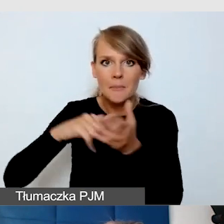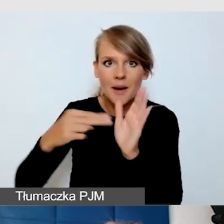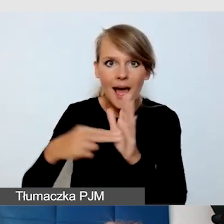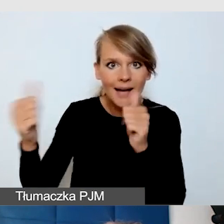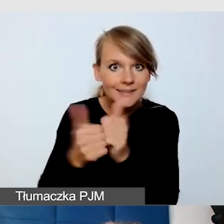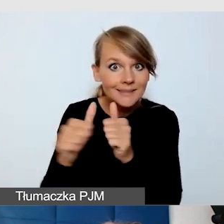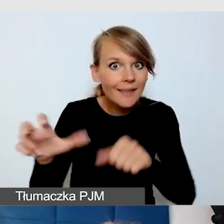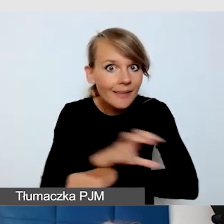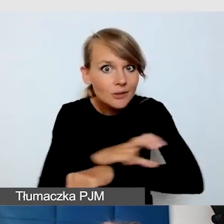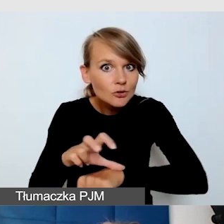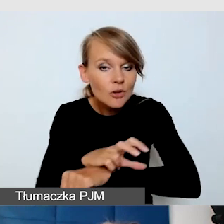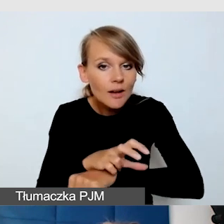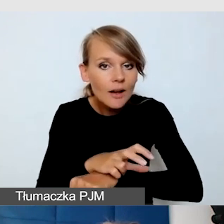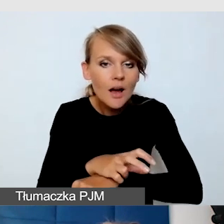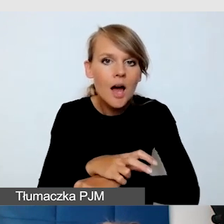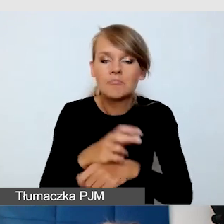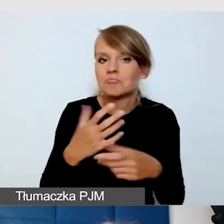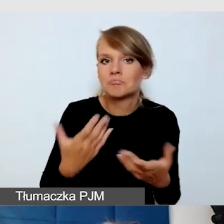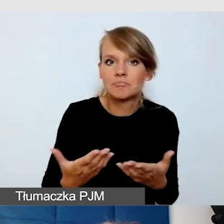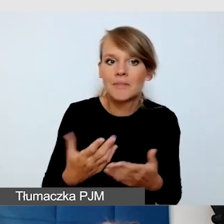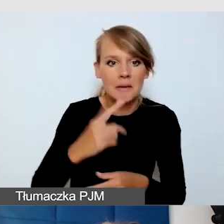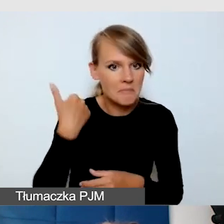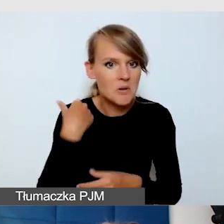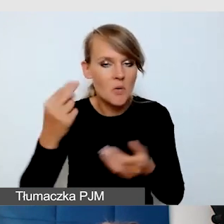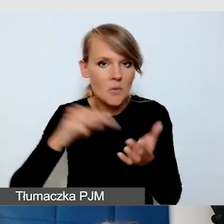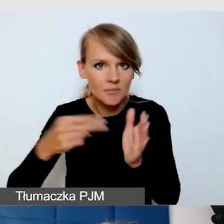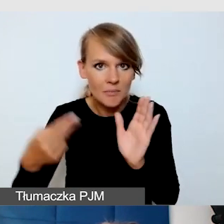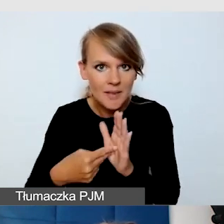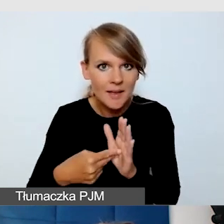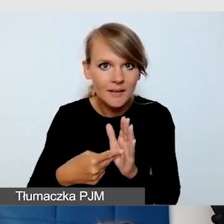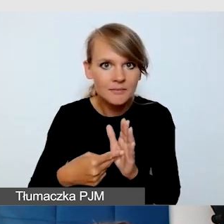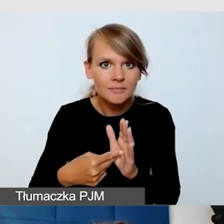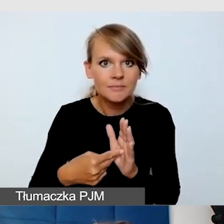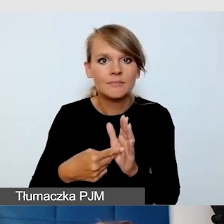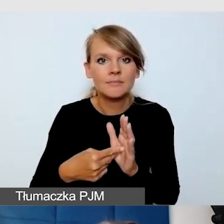Czy przewidzieliśmy człowieka,